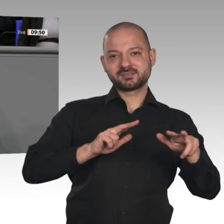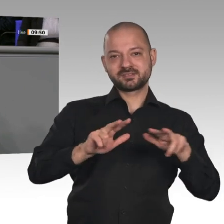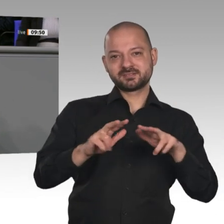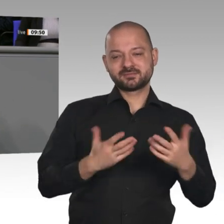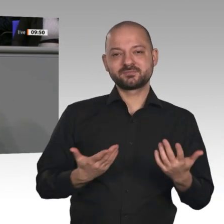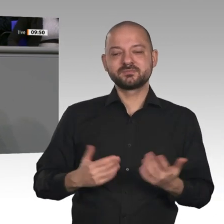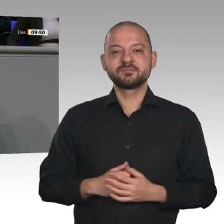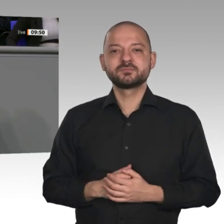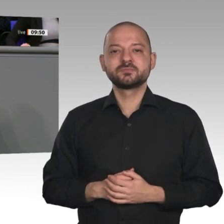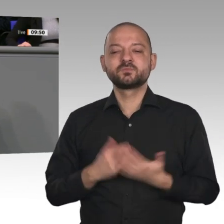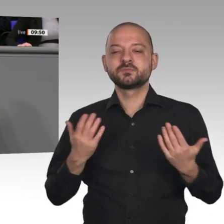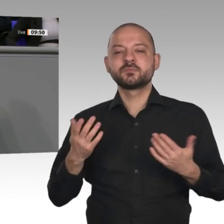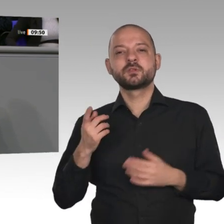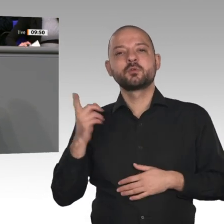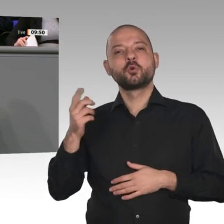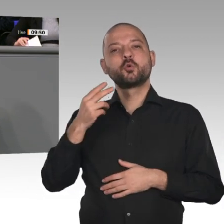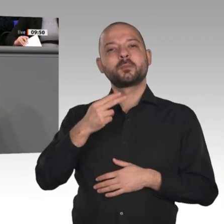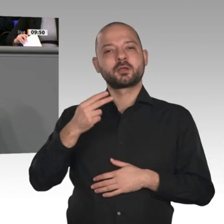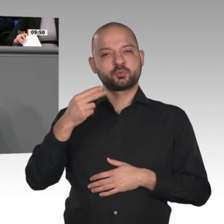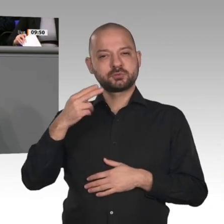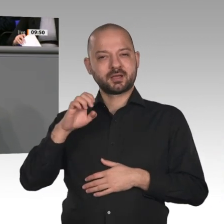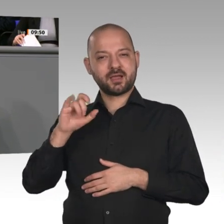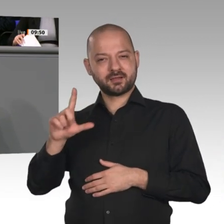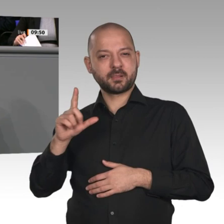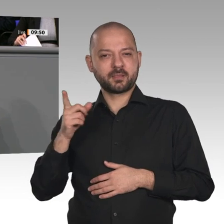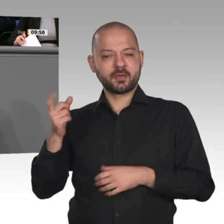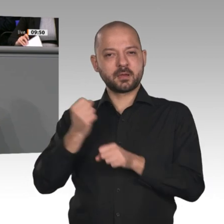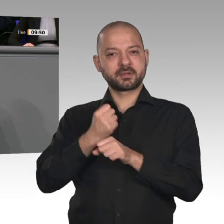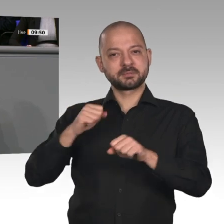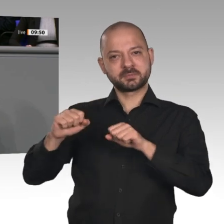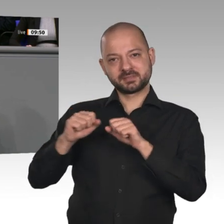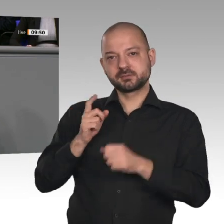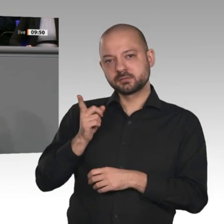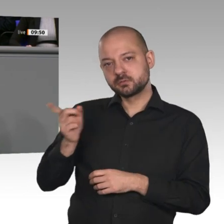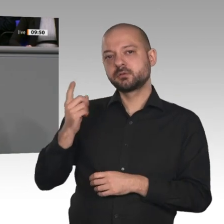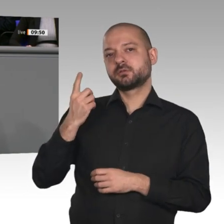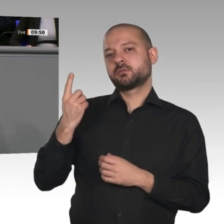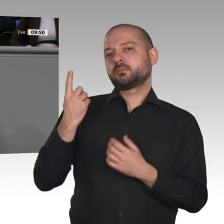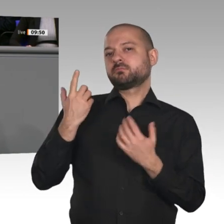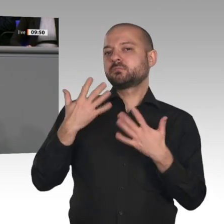Politik umgesetzt. Auch heute Nacht sind viele Instrumente, mit denen der Transformationsprozess